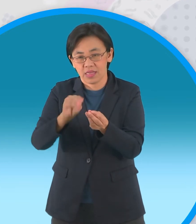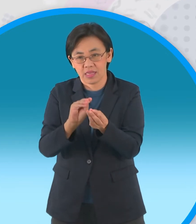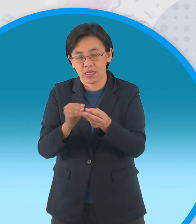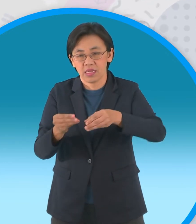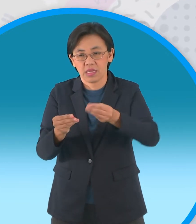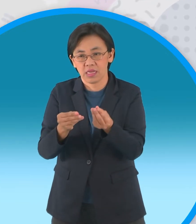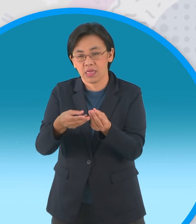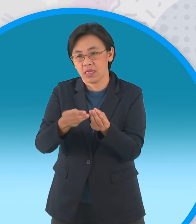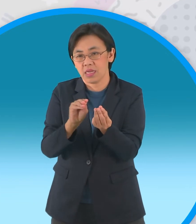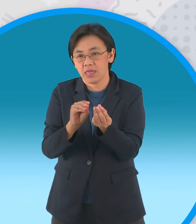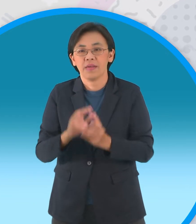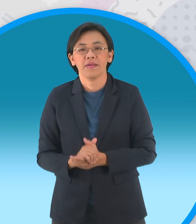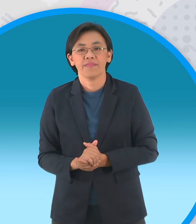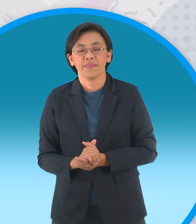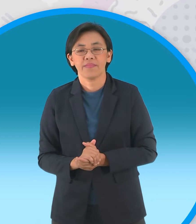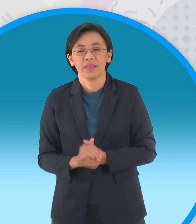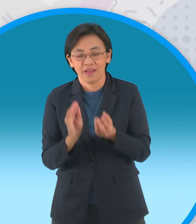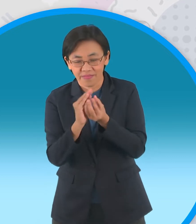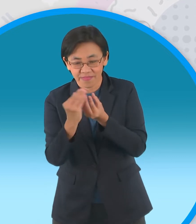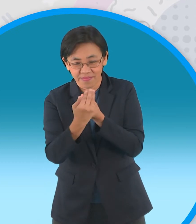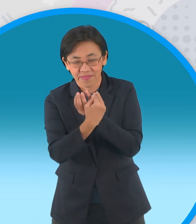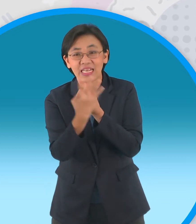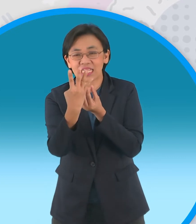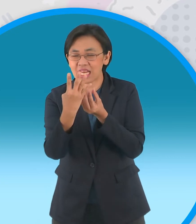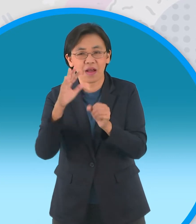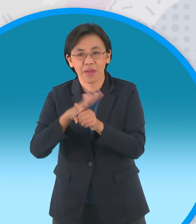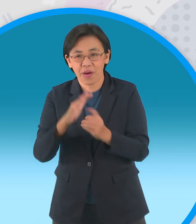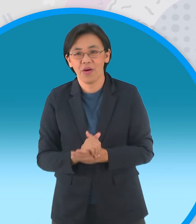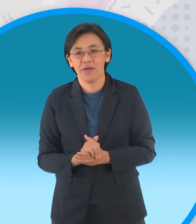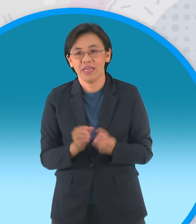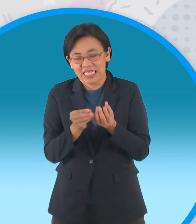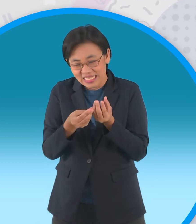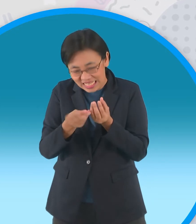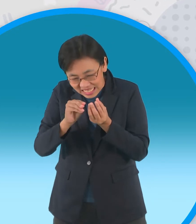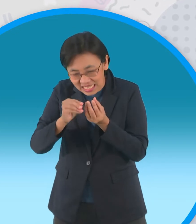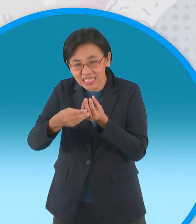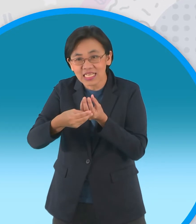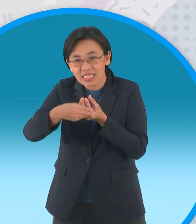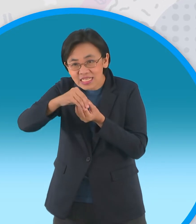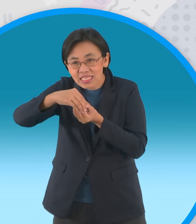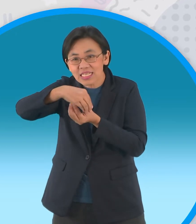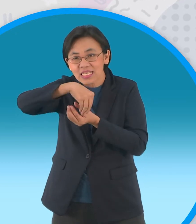สี่ใบแล้วก็ยังไม่พอนะครับยังมีชั้นที่สองอีก